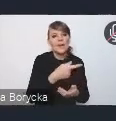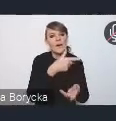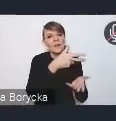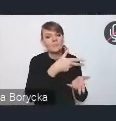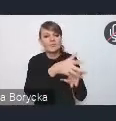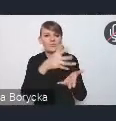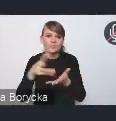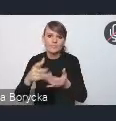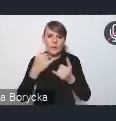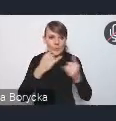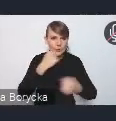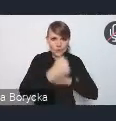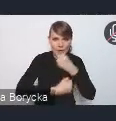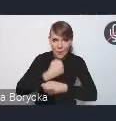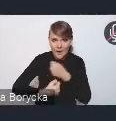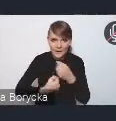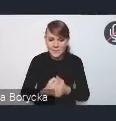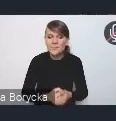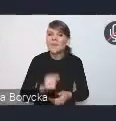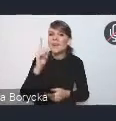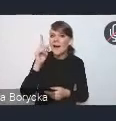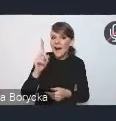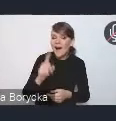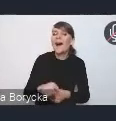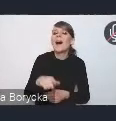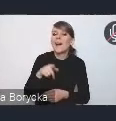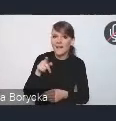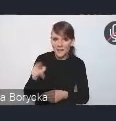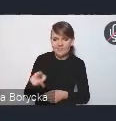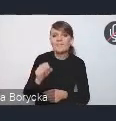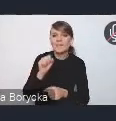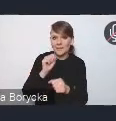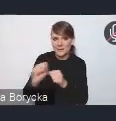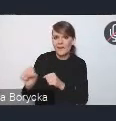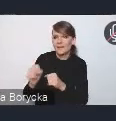Natomiast dostępne są źródła finansowania na poziomie krajowym, regionalnym,